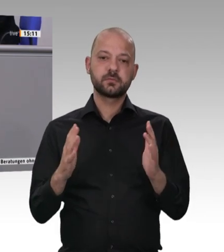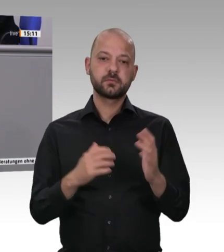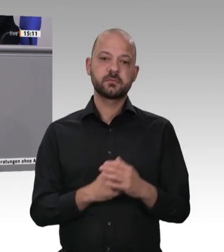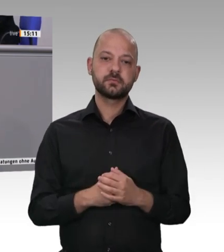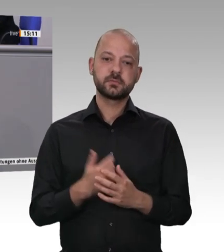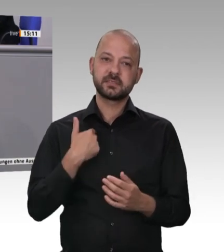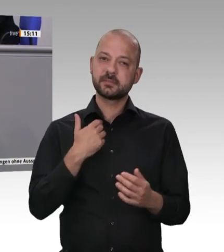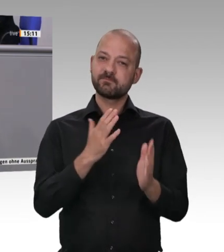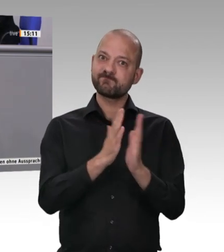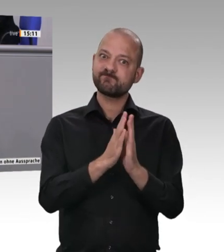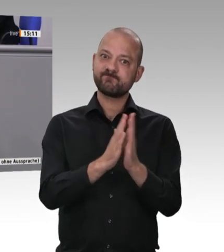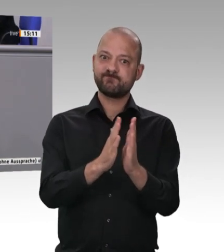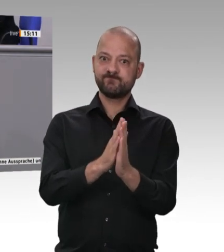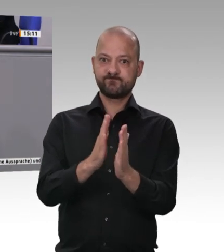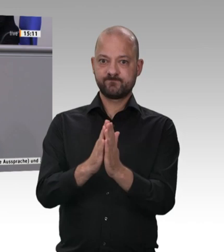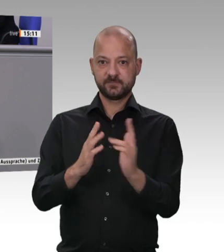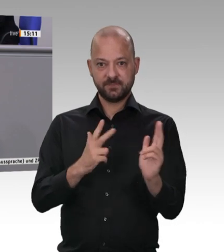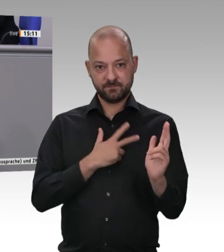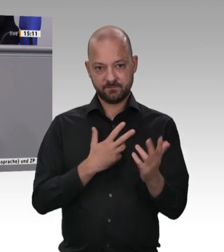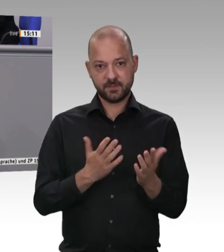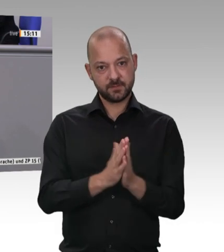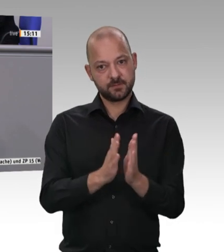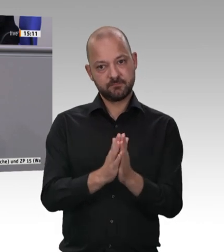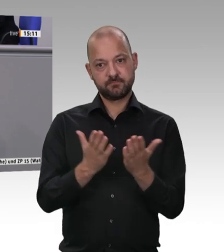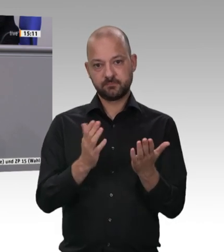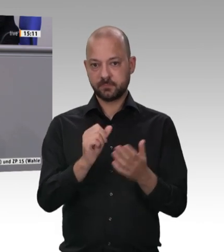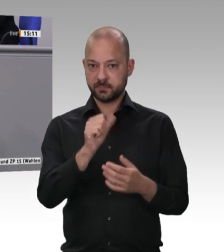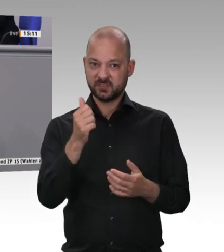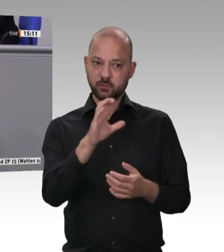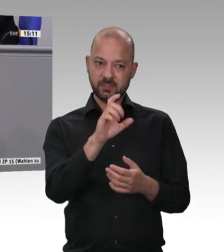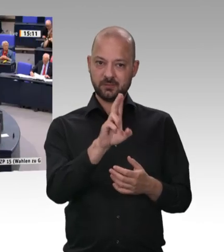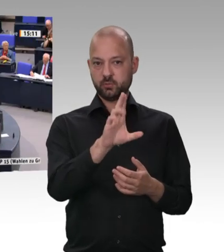Laumann und auch Hubertus Heil in ihren Ausführungen sehr gut nachvollziehbar.